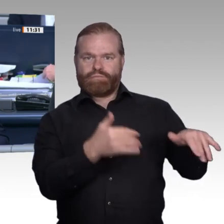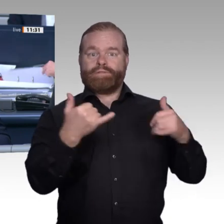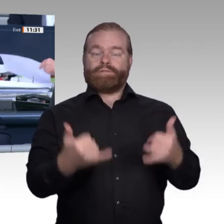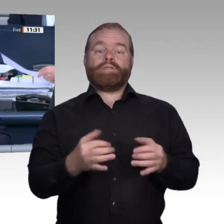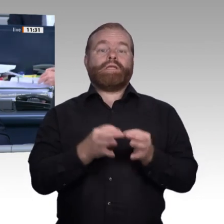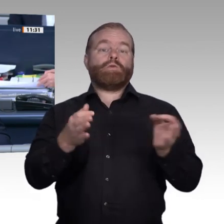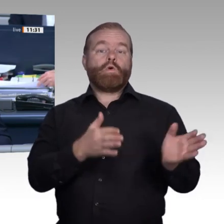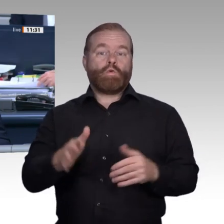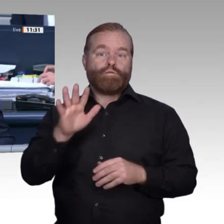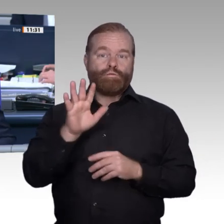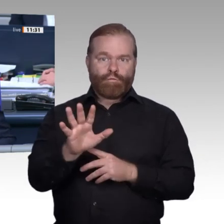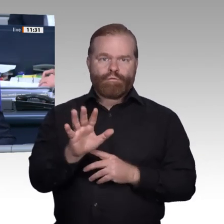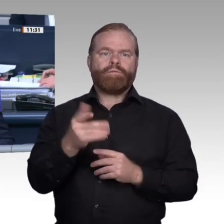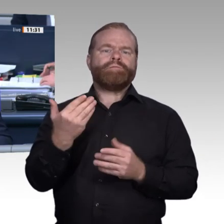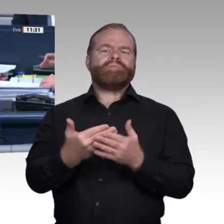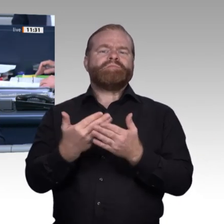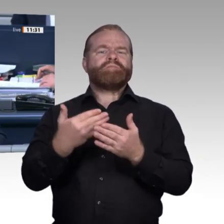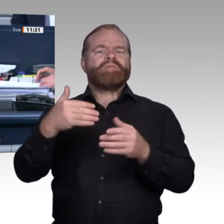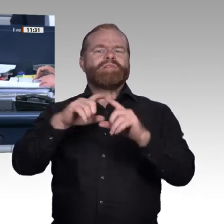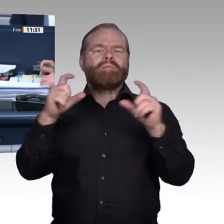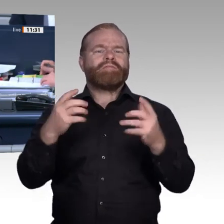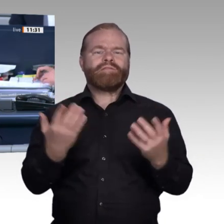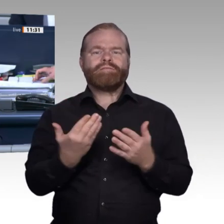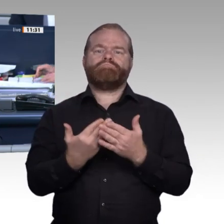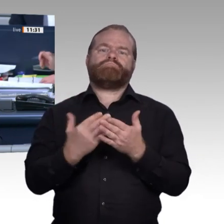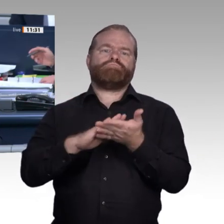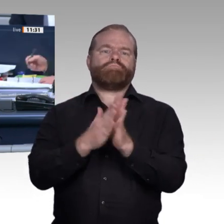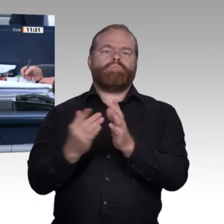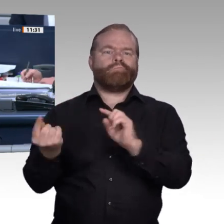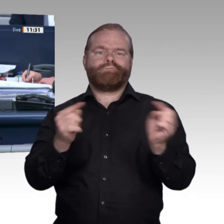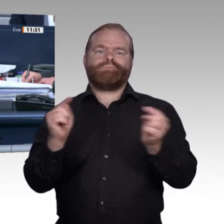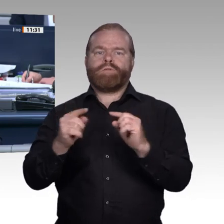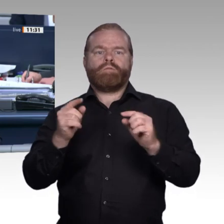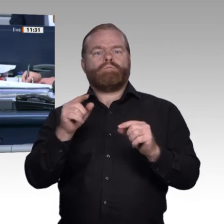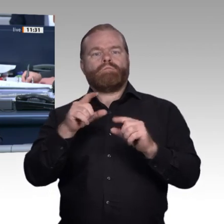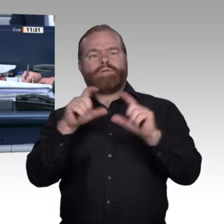die Aussprache und erteile als erster Rednerin der Kollegin Katrin Staffler von der CDU/CSUFraktion das Wort.